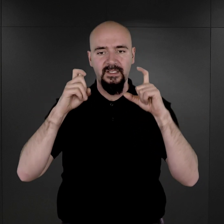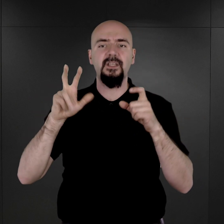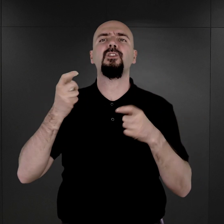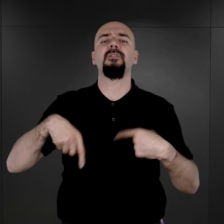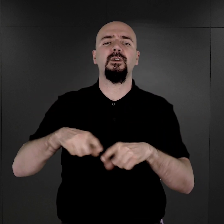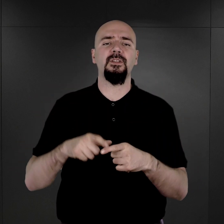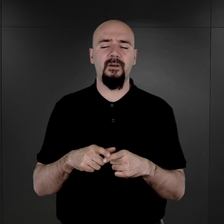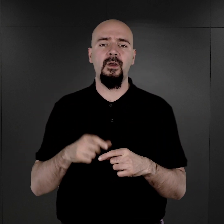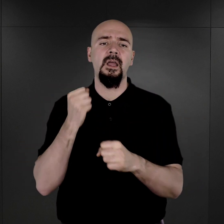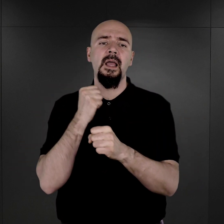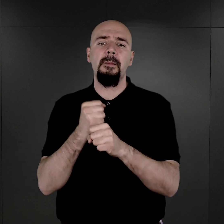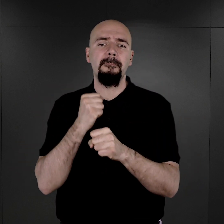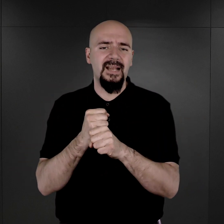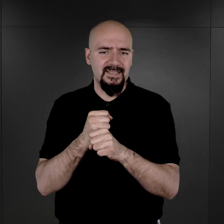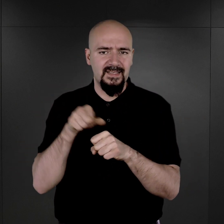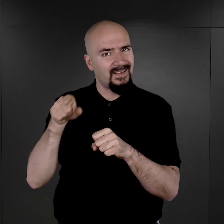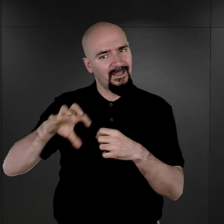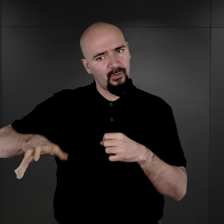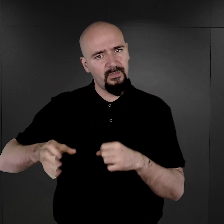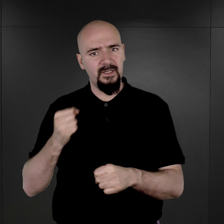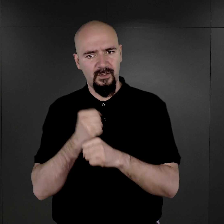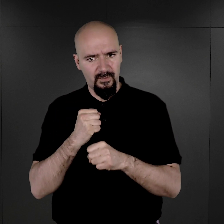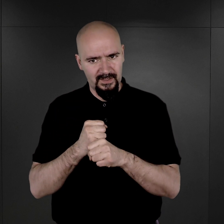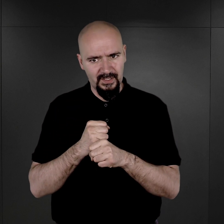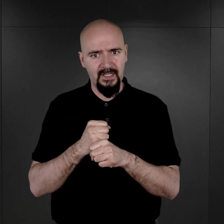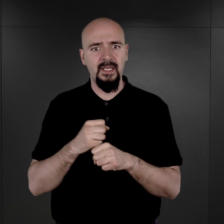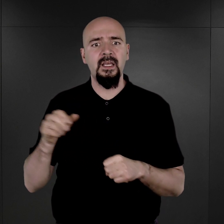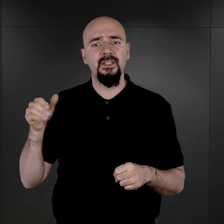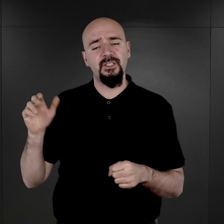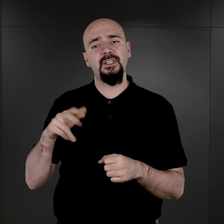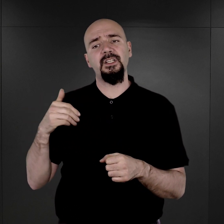Pracę tego komanda, które się nazywało Erkennungsdienst, tak, czyli komando rozpoznawcze,